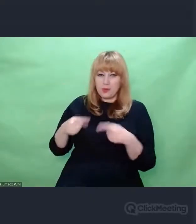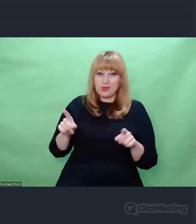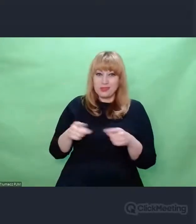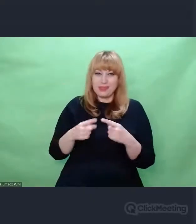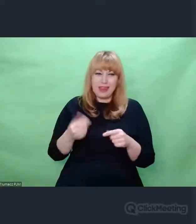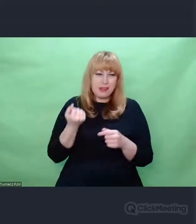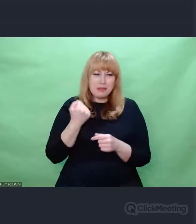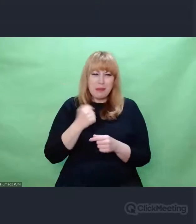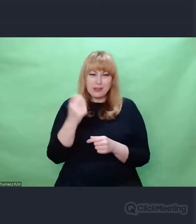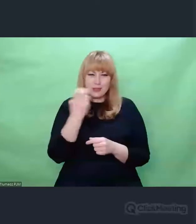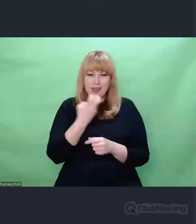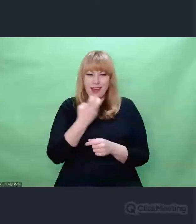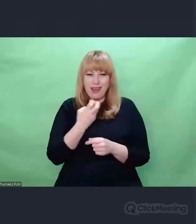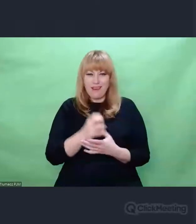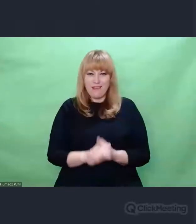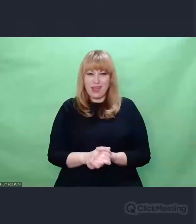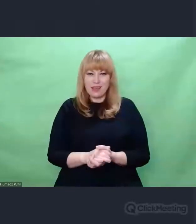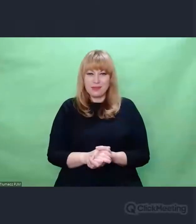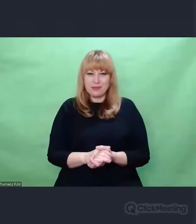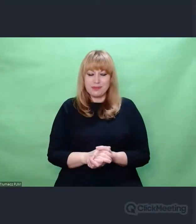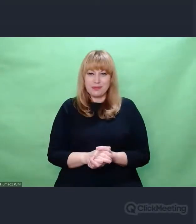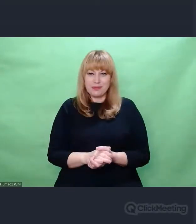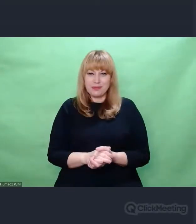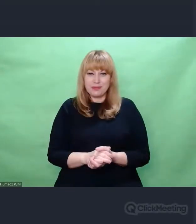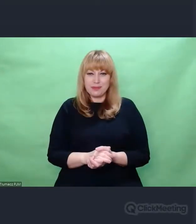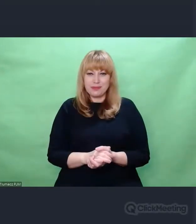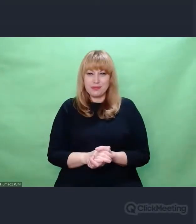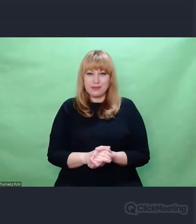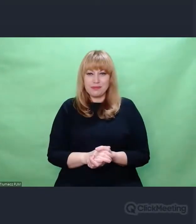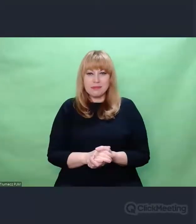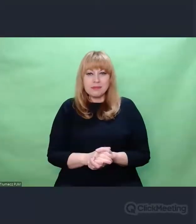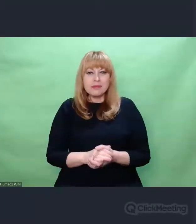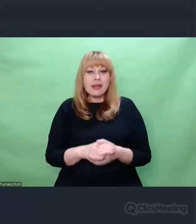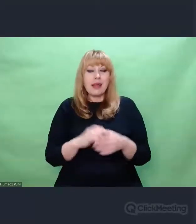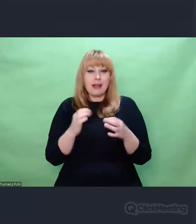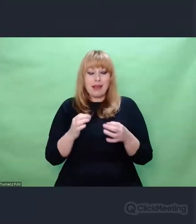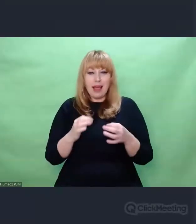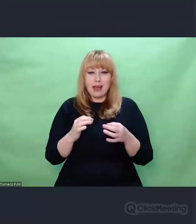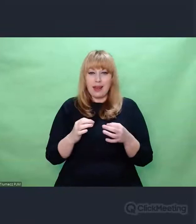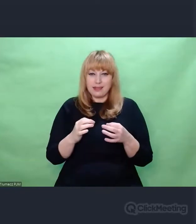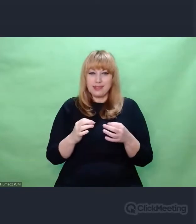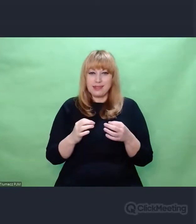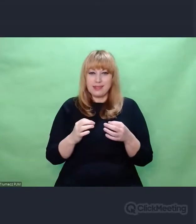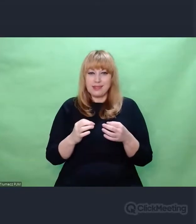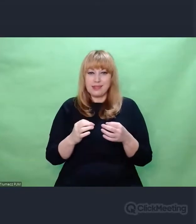Chociaż cały czas jesteśmy na powierzchni tych zdarzeń. Mówimy o pewnych kontekstach,